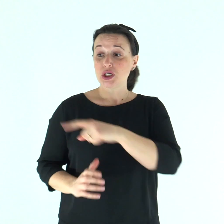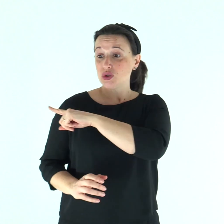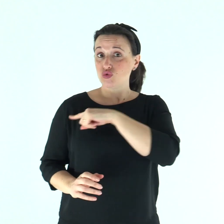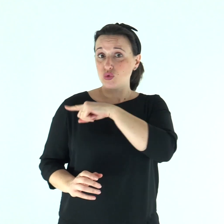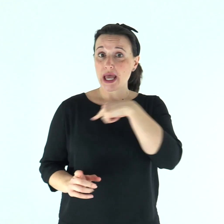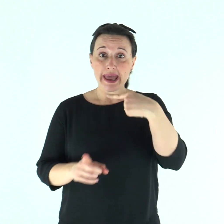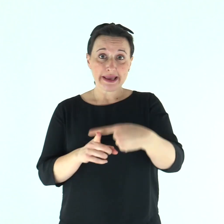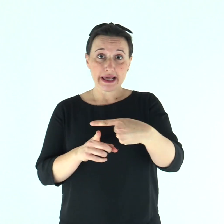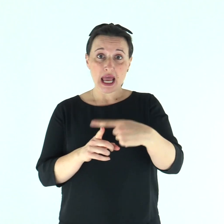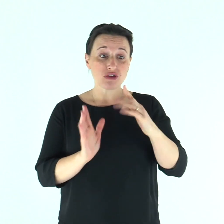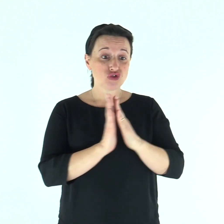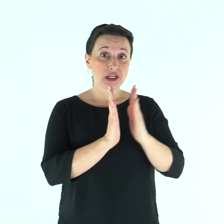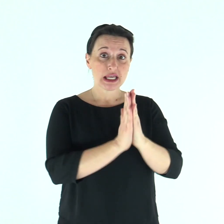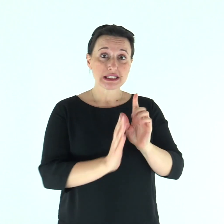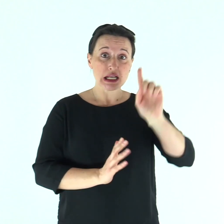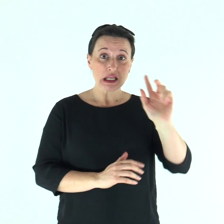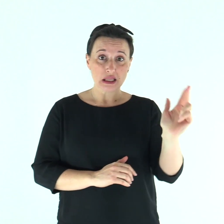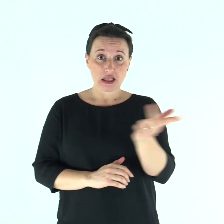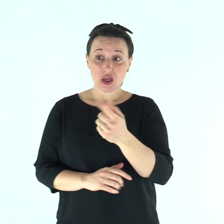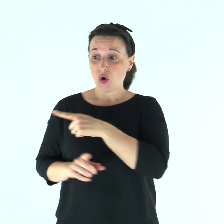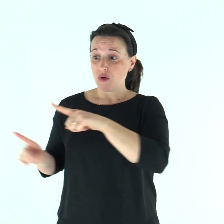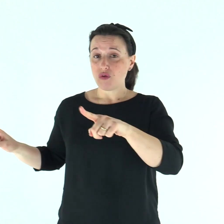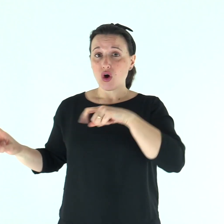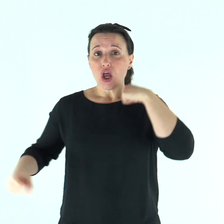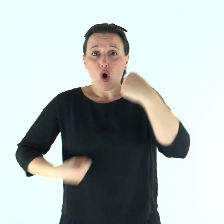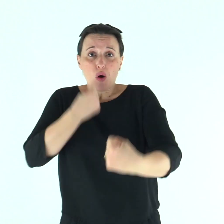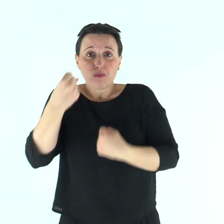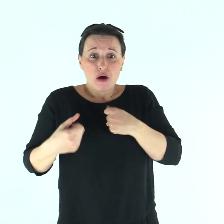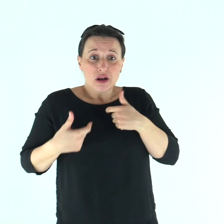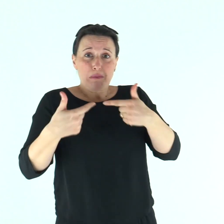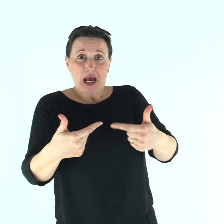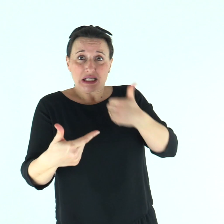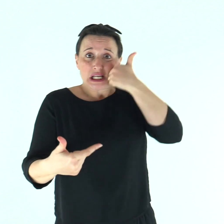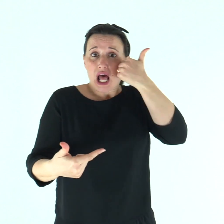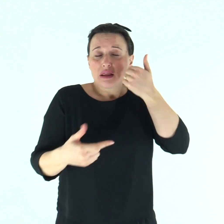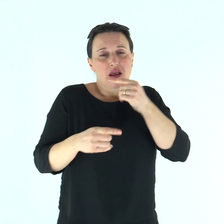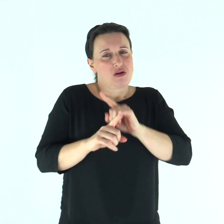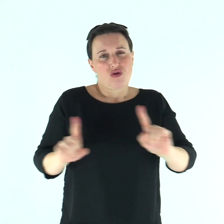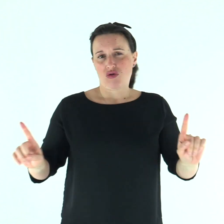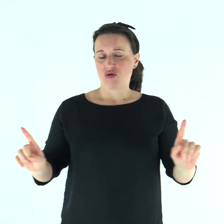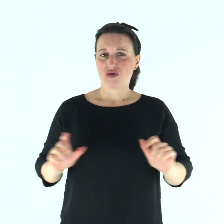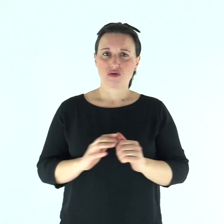Non siate motivo di scandalo né ai Giudei, né ai Greci, né alla Chiesa di Dio;